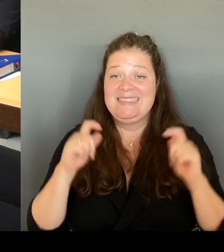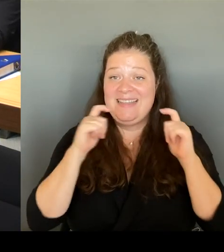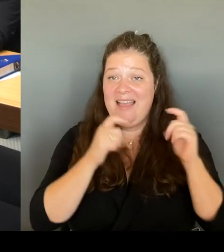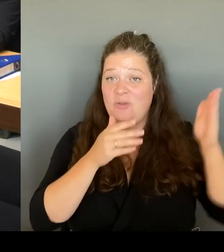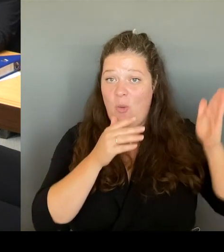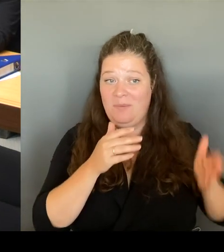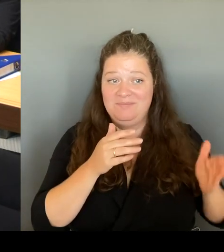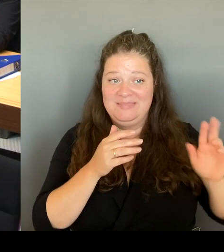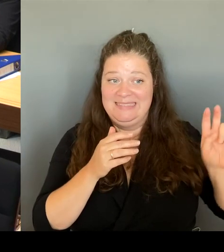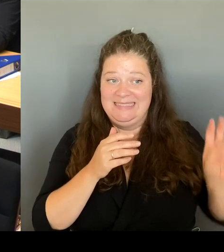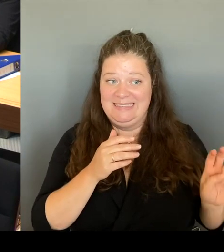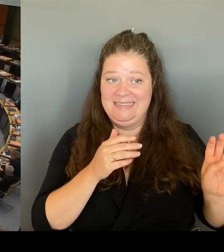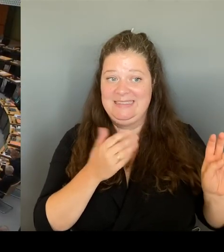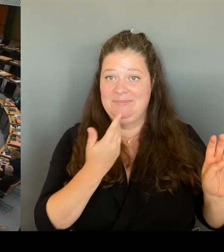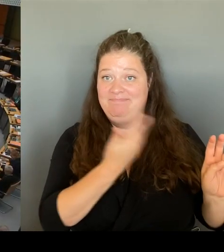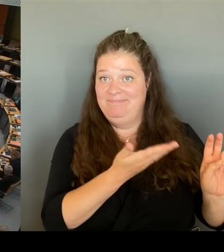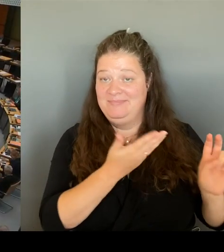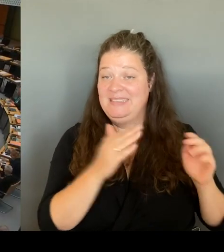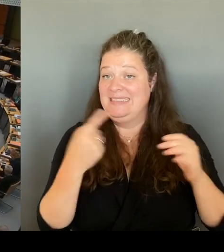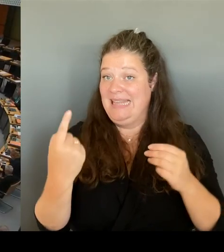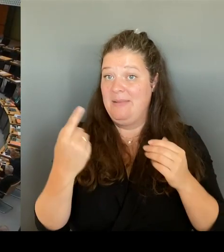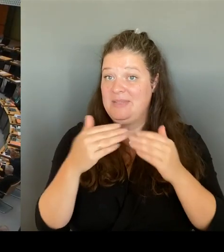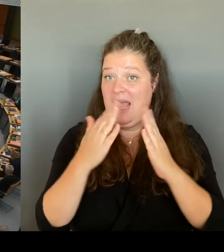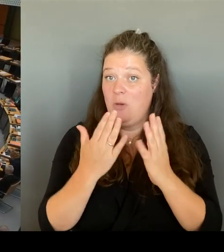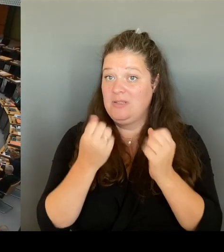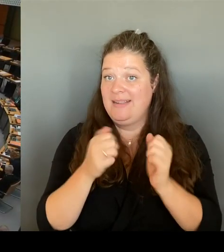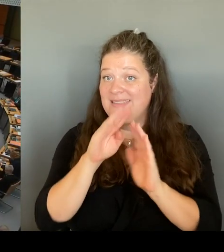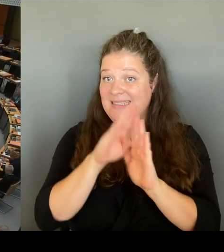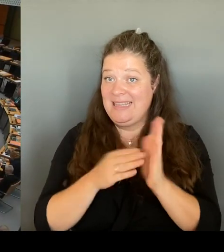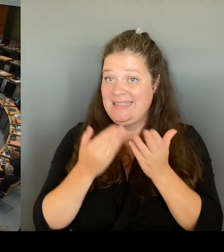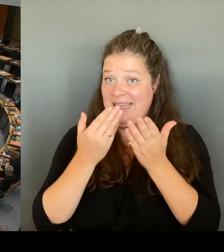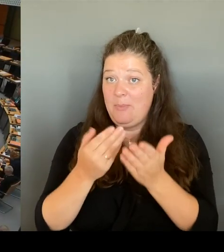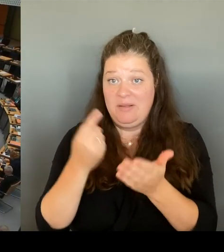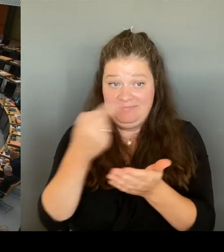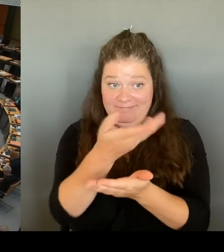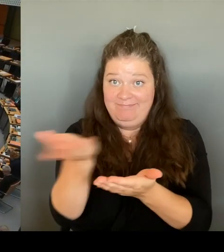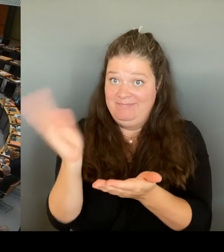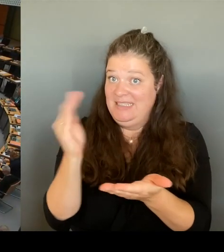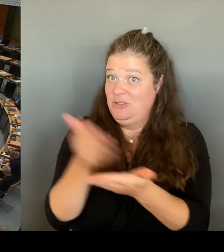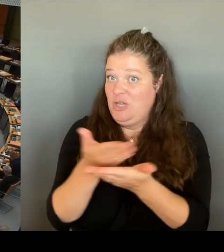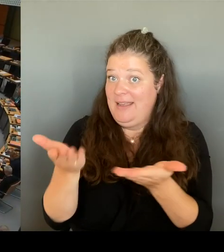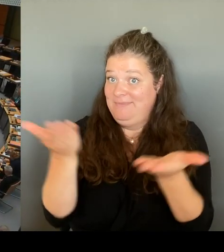darüber. (Rednerwechsel) Vielen Dank. Frau Senatorin. Die zweite Nachfrage geht an die Kollegin Kapek.